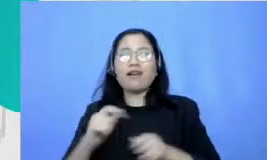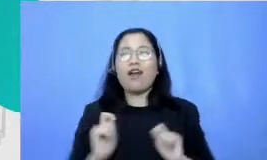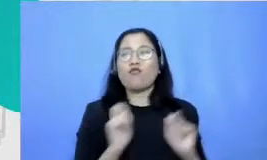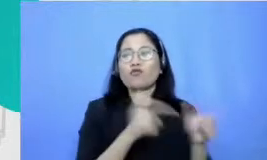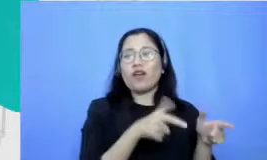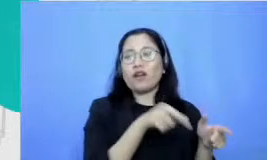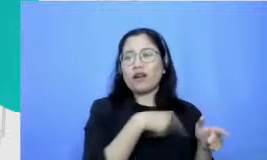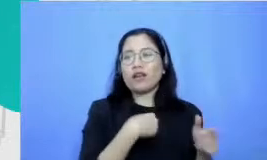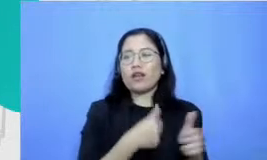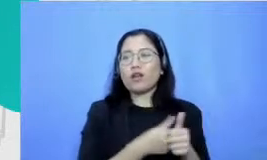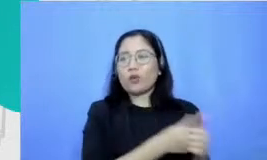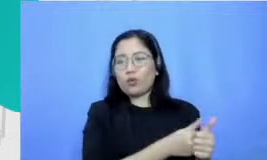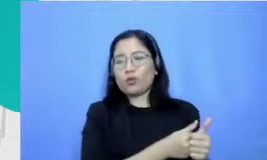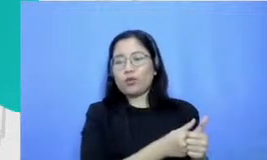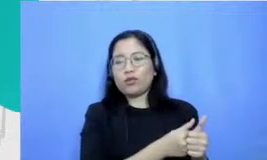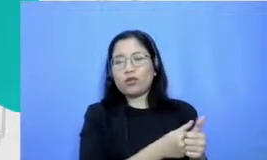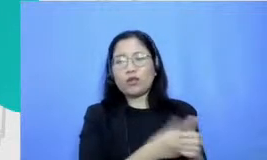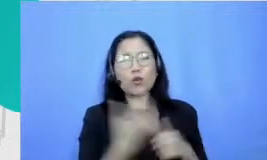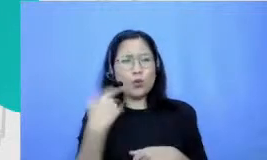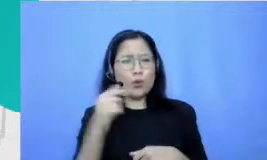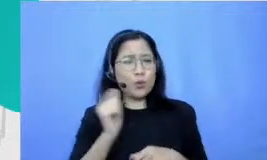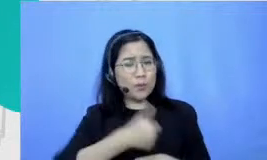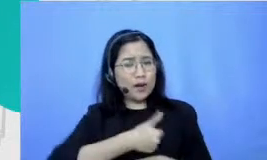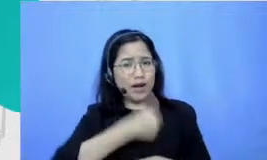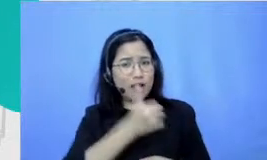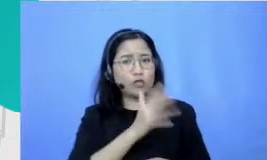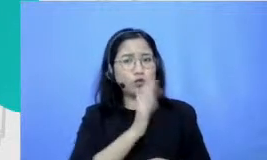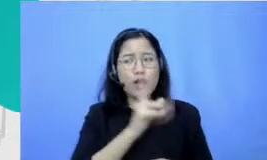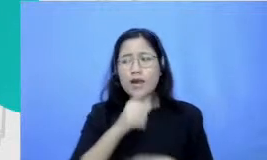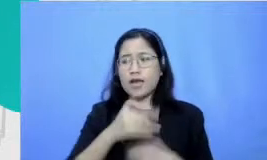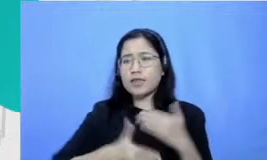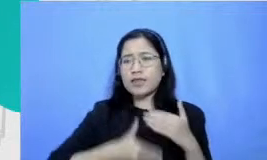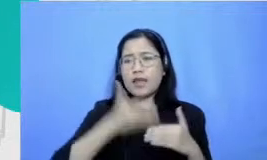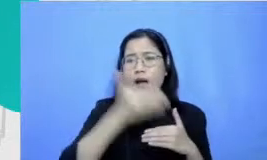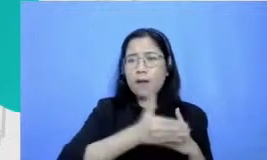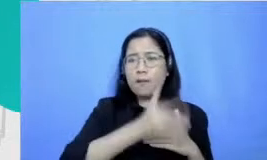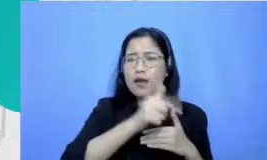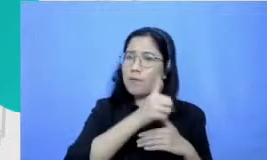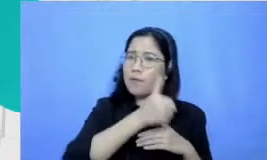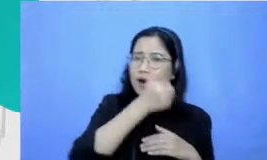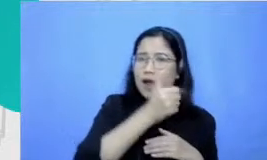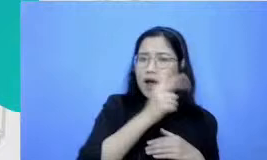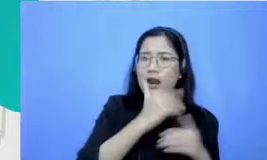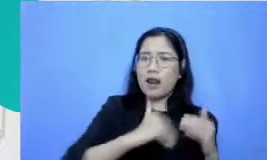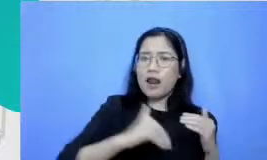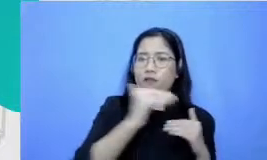dan waktu itu sempat menang kok gitu tahapannya menang di level Kecamatan terus habis itu naik